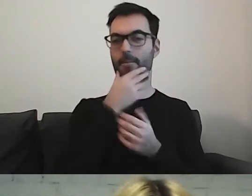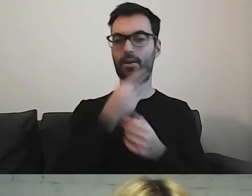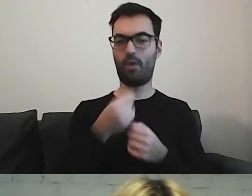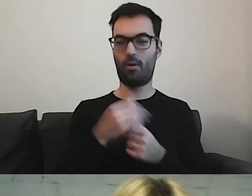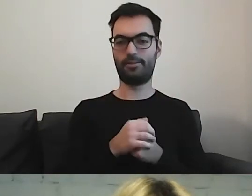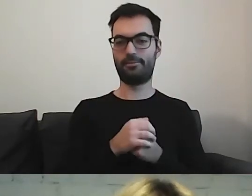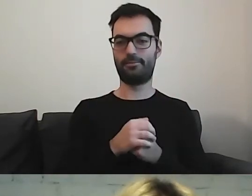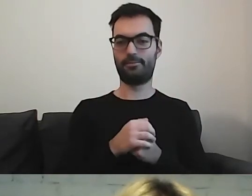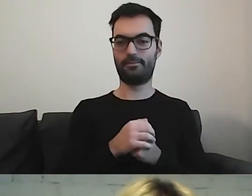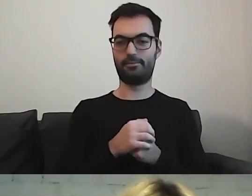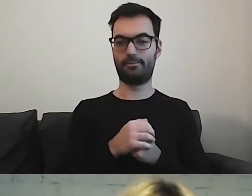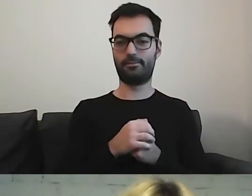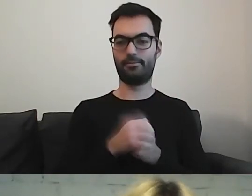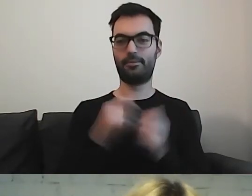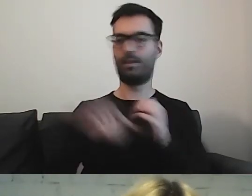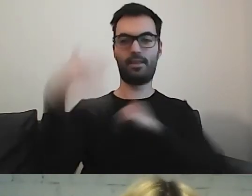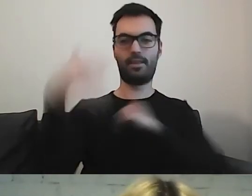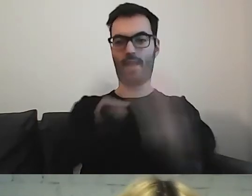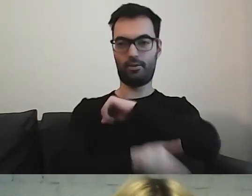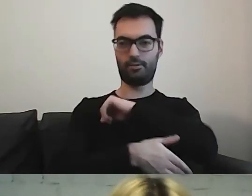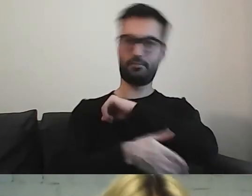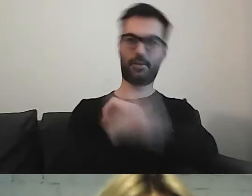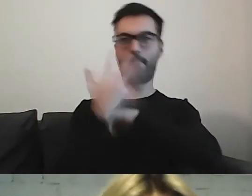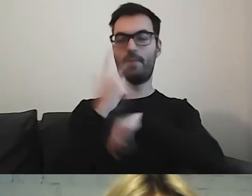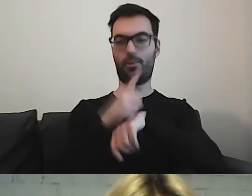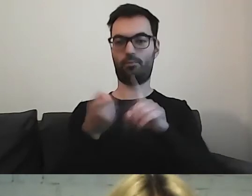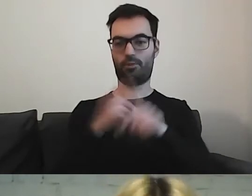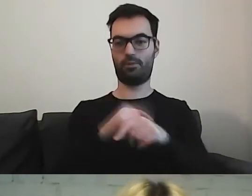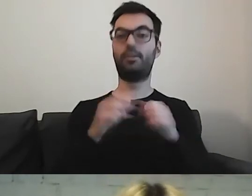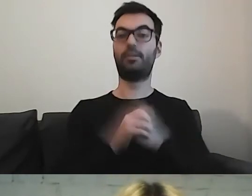Zostawimy ją na koniec, na 5 minut. Więc już znikam.